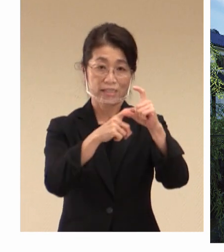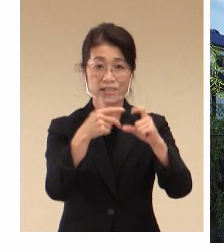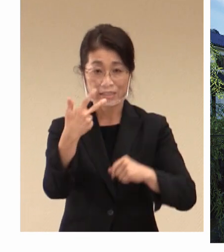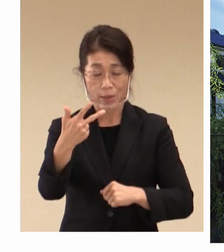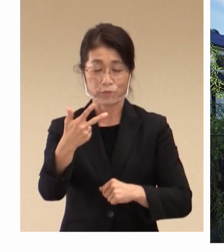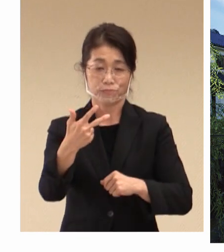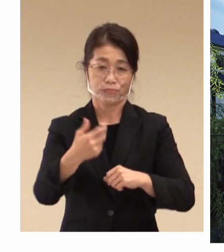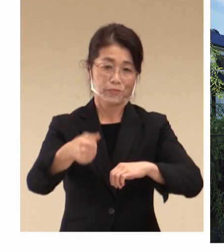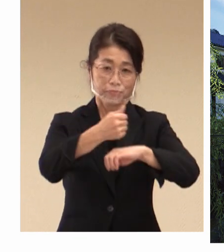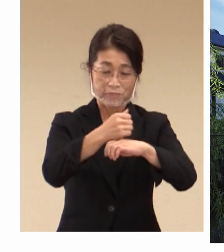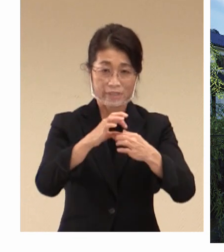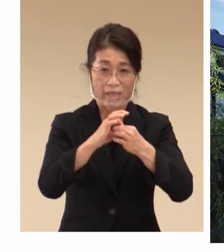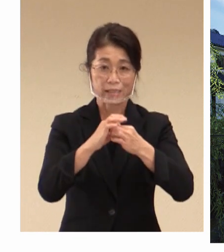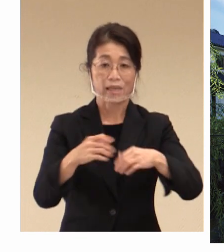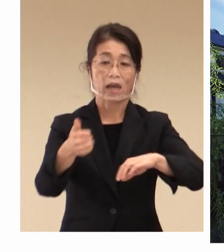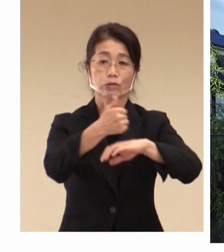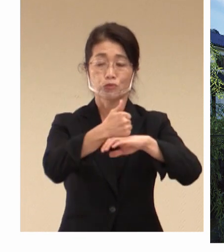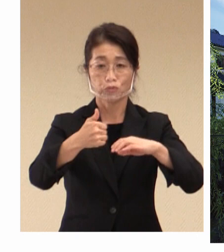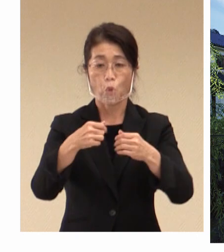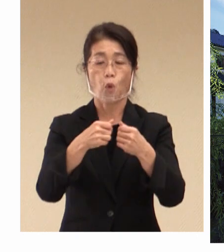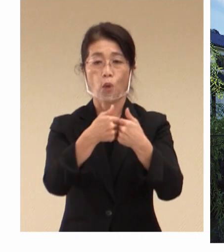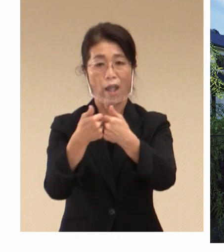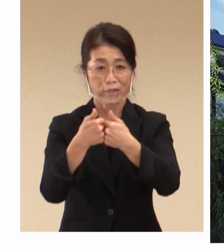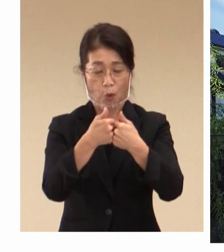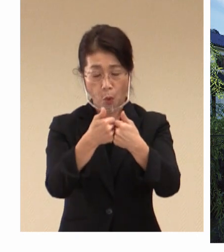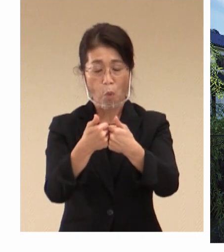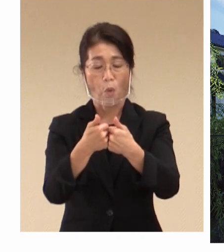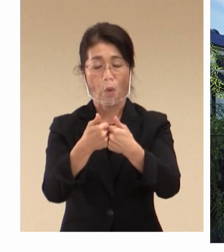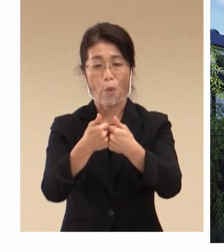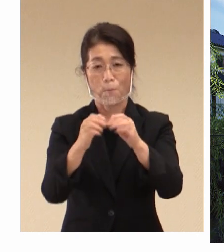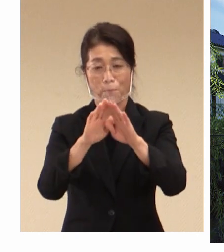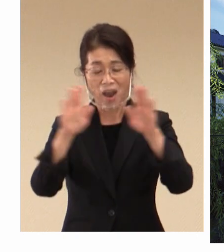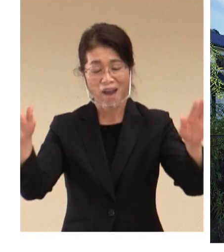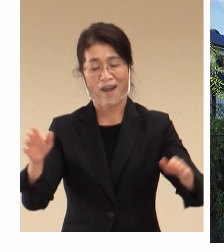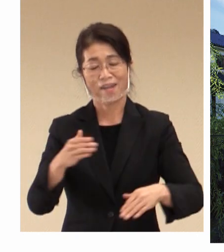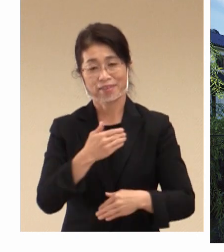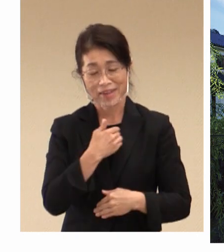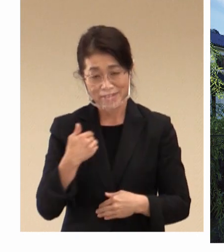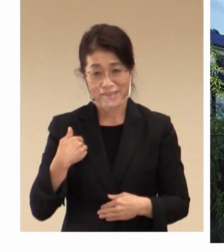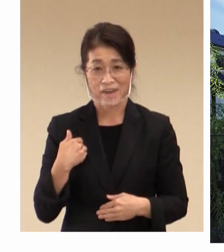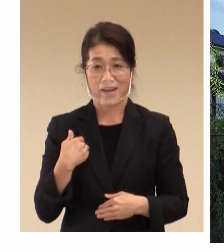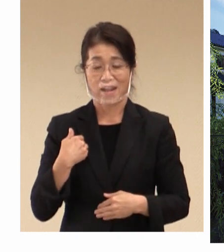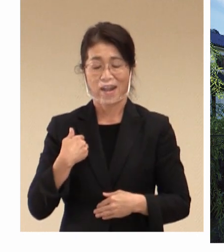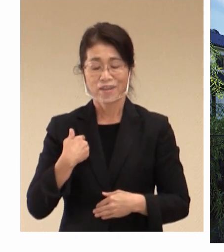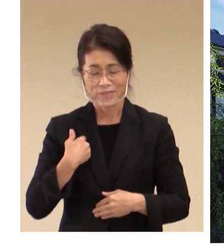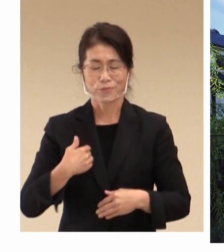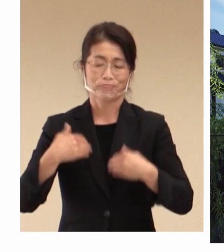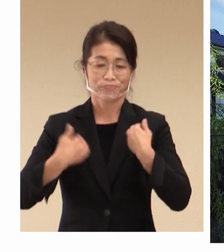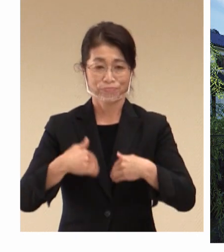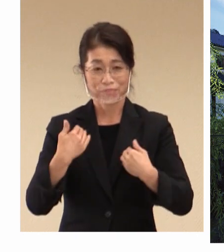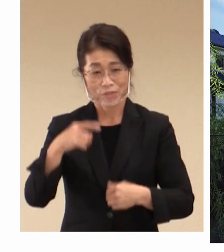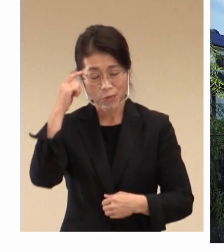開催となりましたことに 率直に大変光栄に思っております。